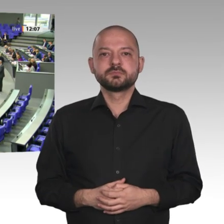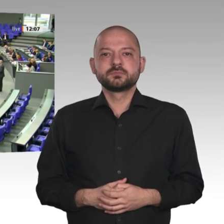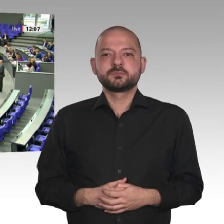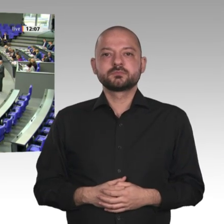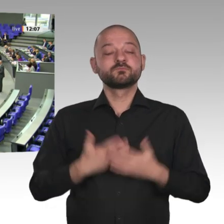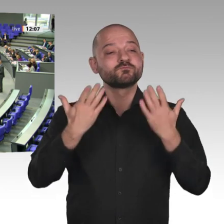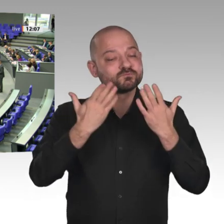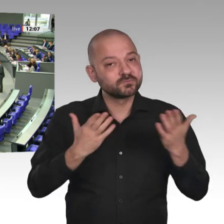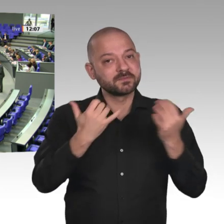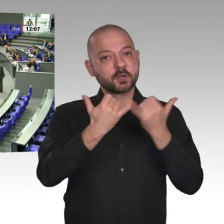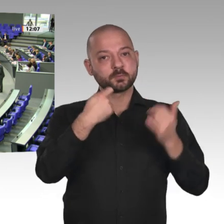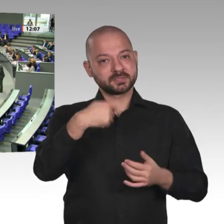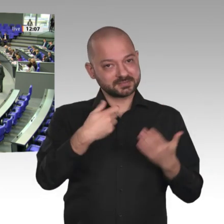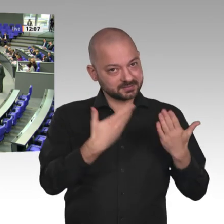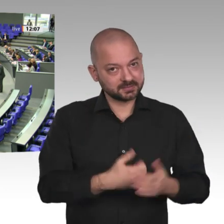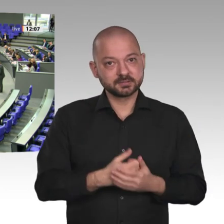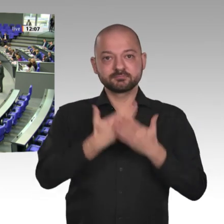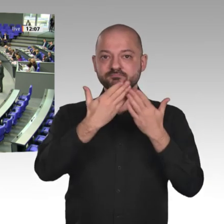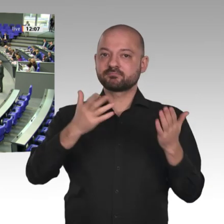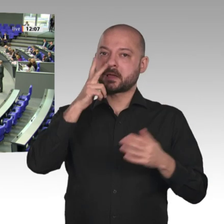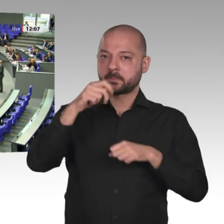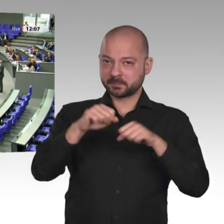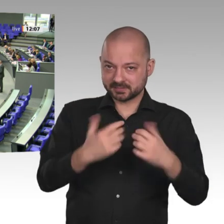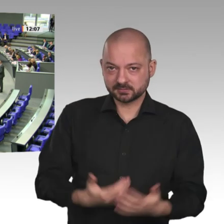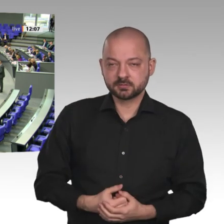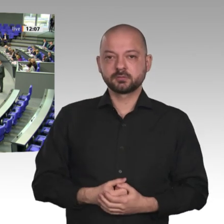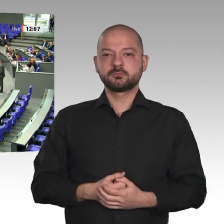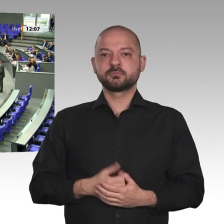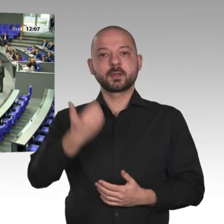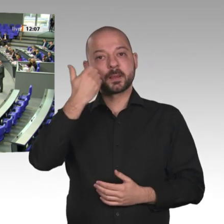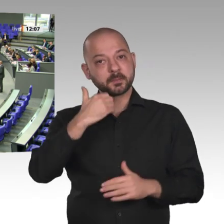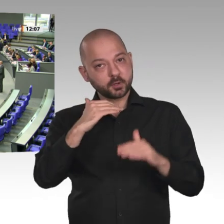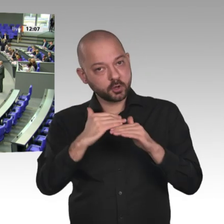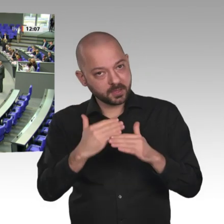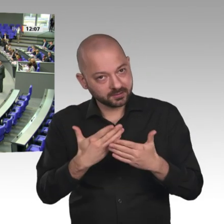Ausgangslage: Der Sudan liegt zwischen Ägypten, Äthiopien und Eritrea. Damit ist ein stabiler